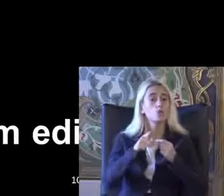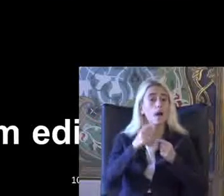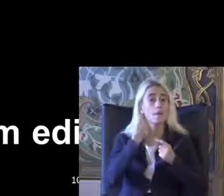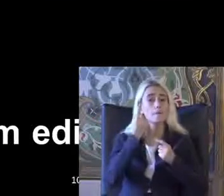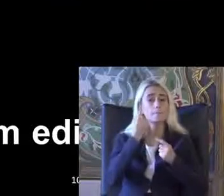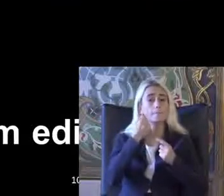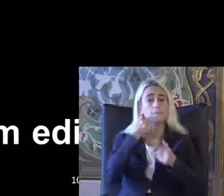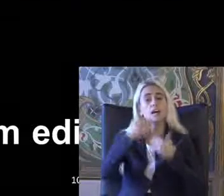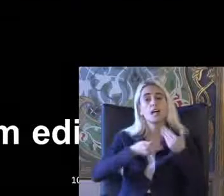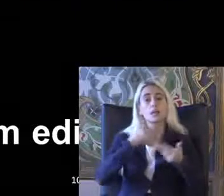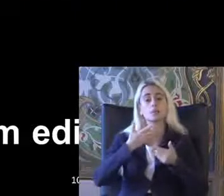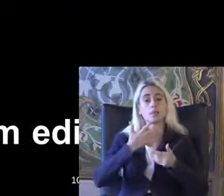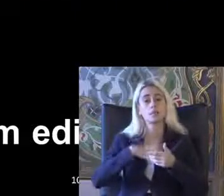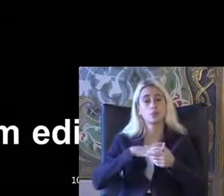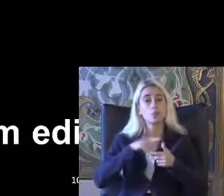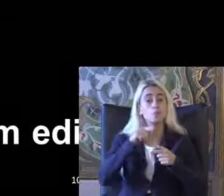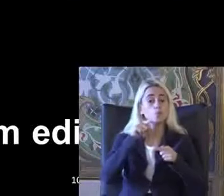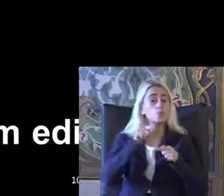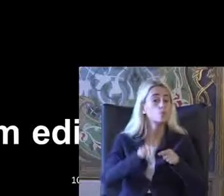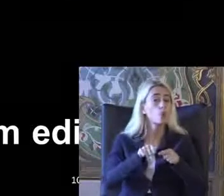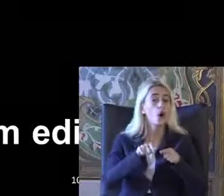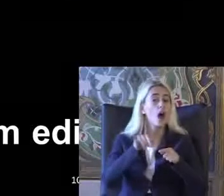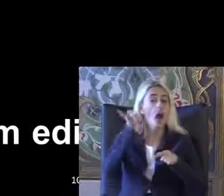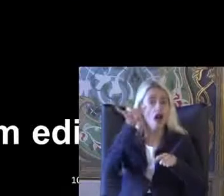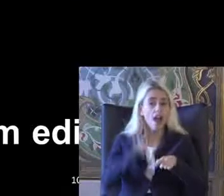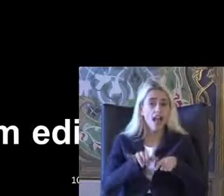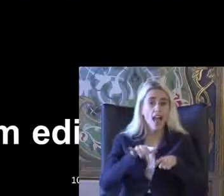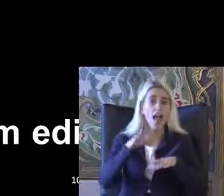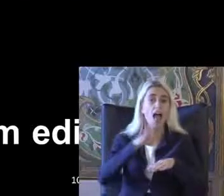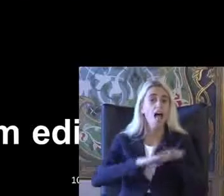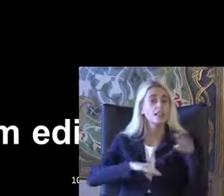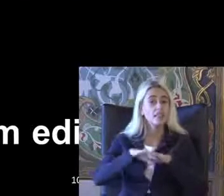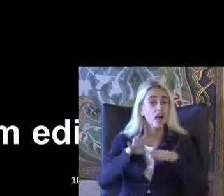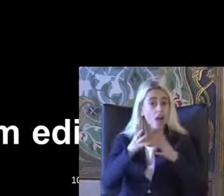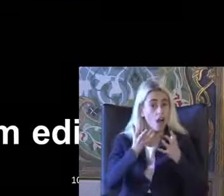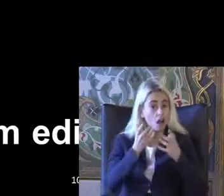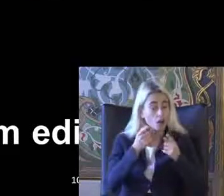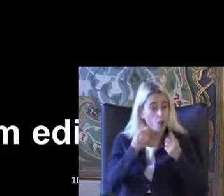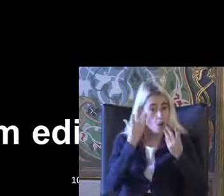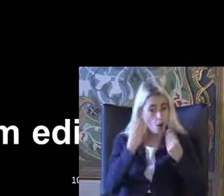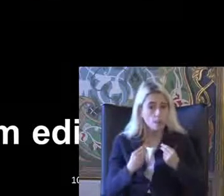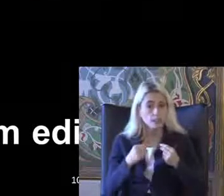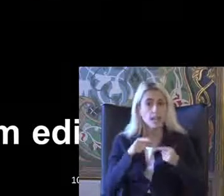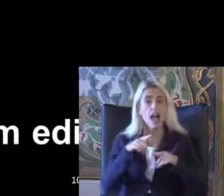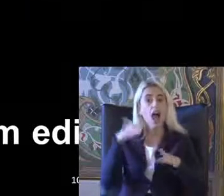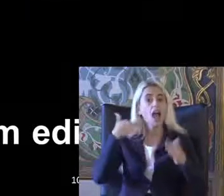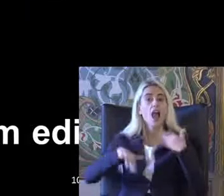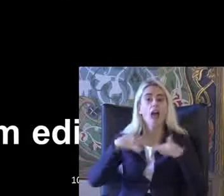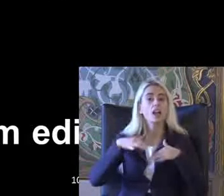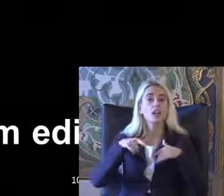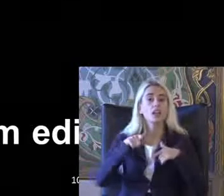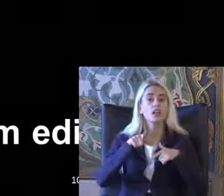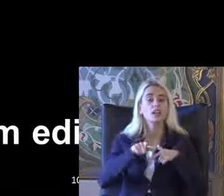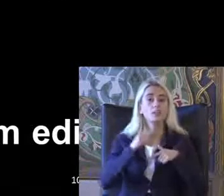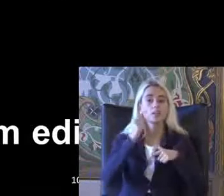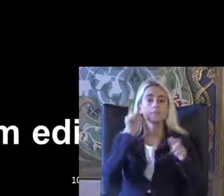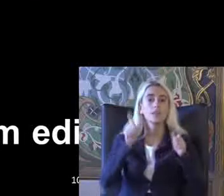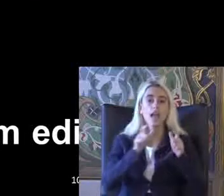Sıcak yani kağıt üzerinde bu hakların elde edilmesi Engelli bireylerin Bu hakları Bilmesi ve